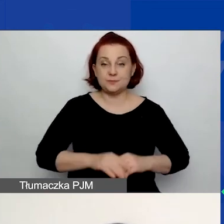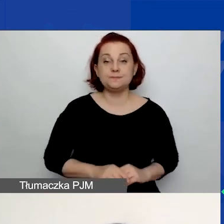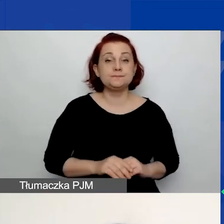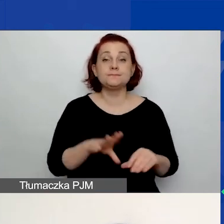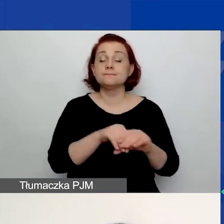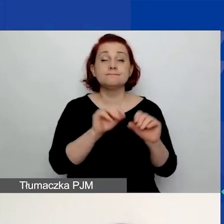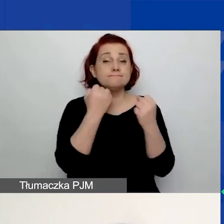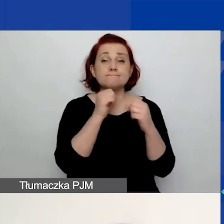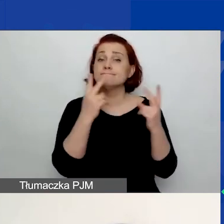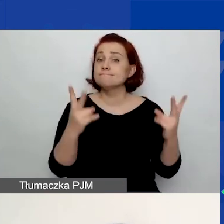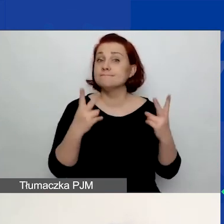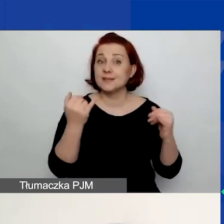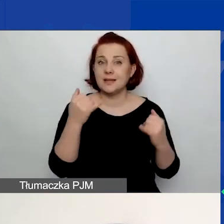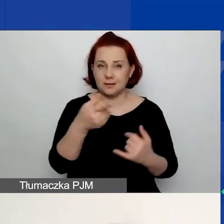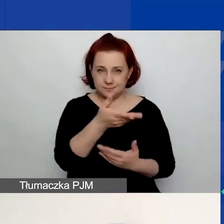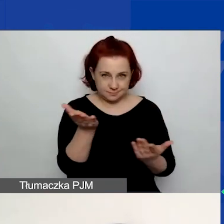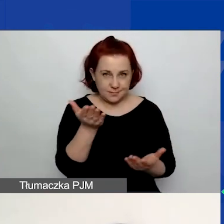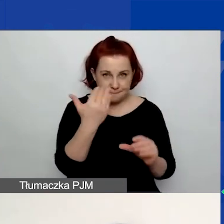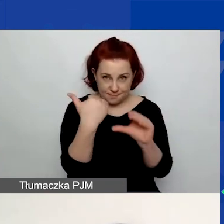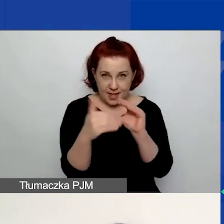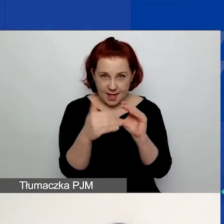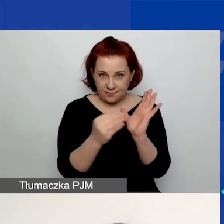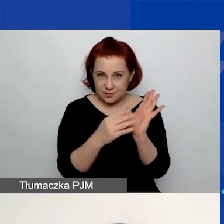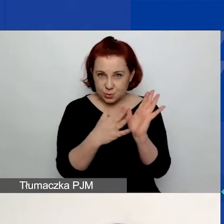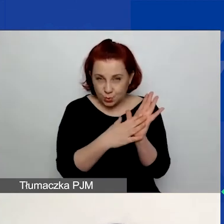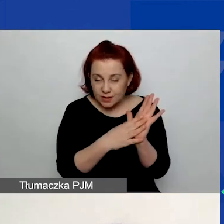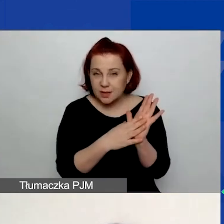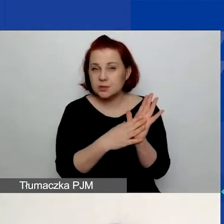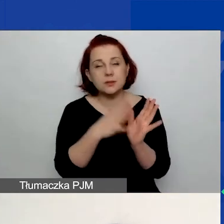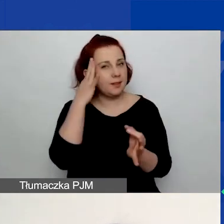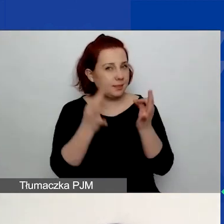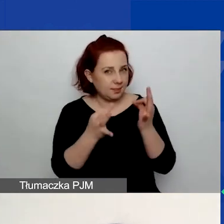Proszę zastanówcie się, podając adres e-mail, i wybierzcie go w taki sposób,